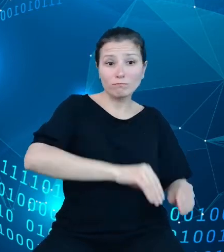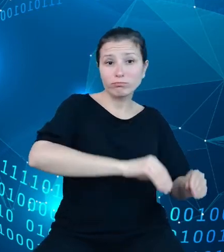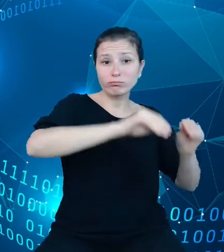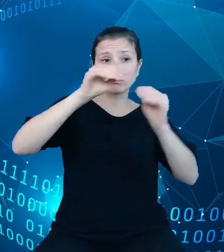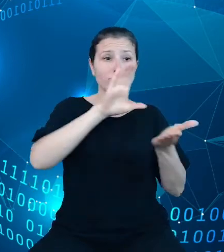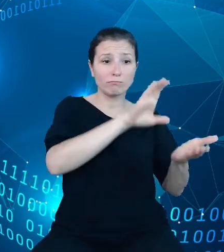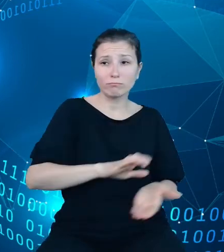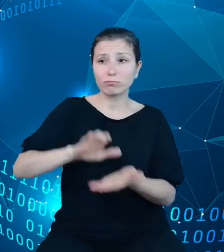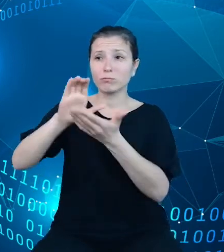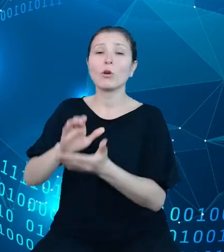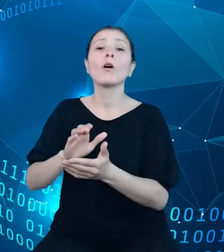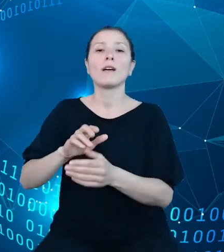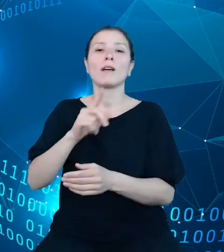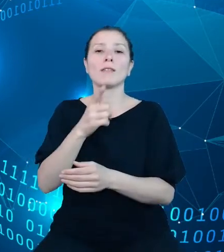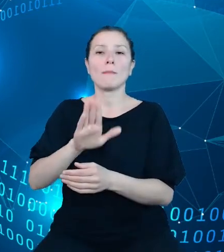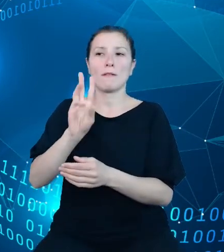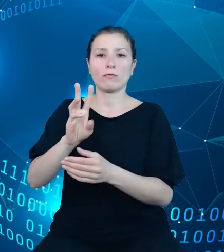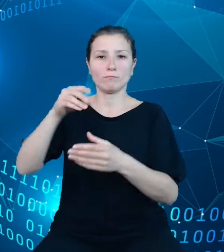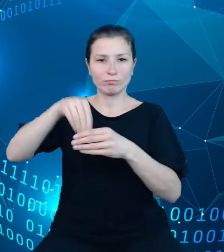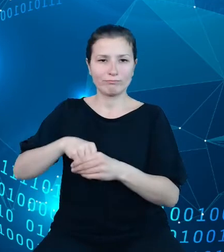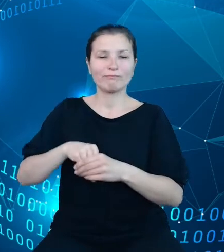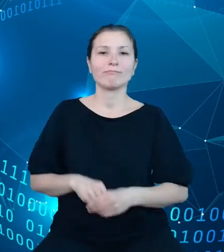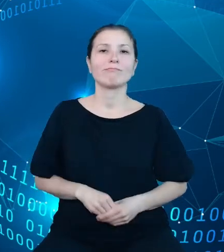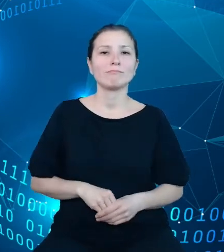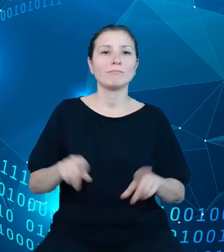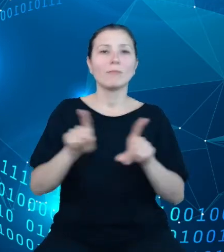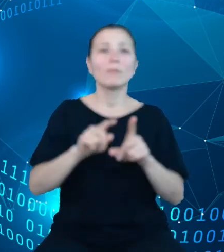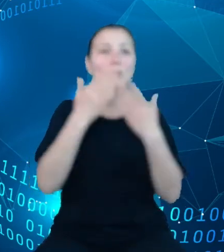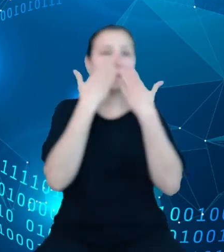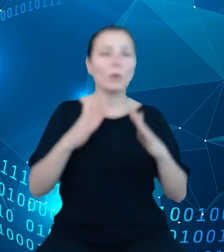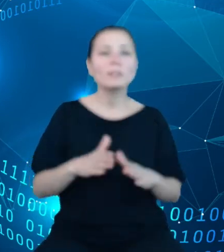dodatkowo obszary dotyczące koniunktury, wynagrodzeń i kosztów pracy oraz